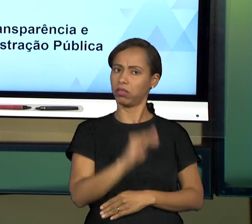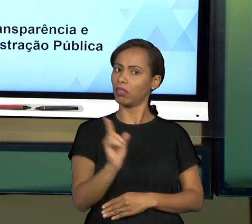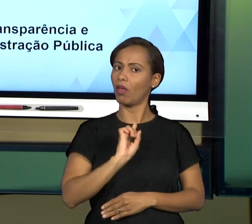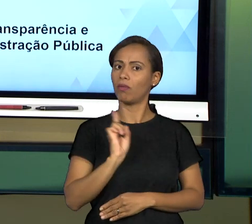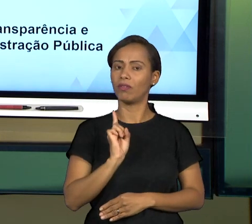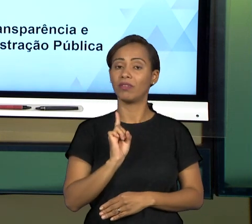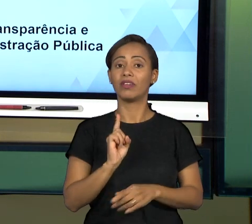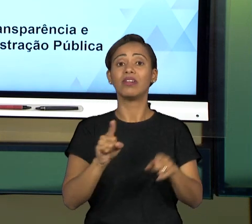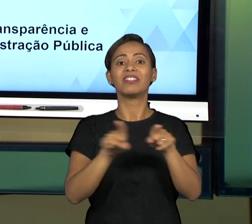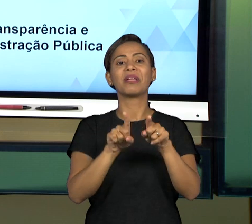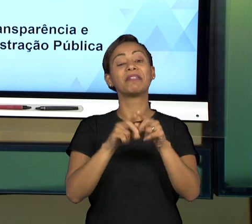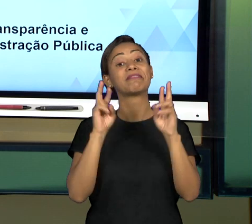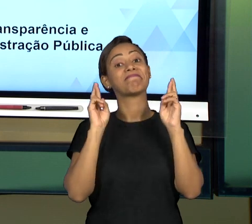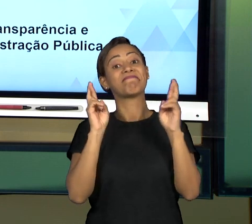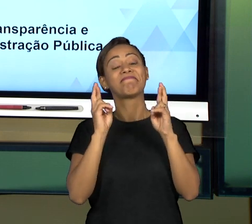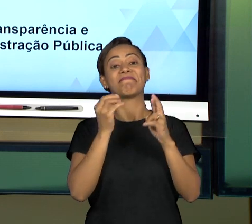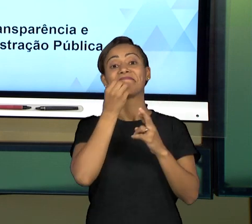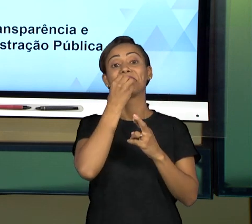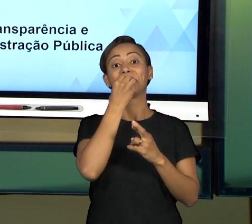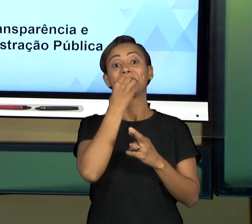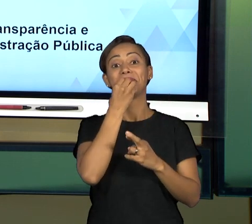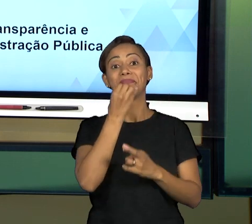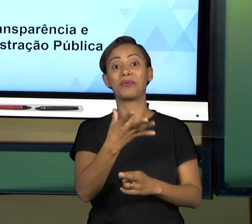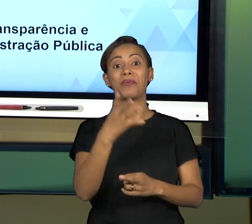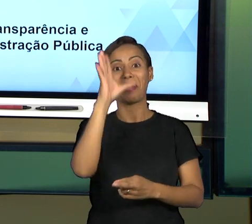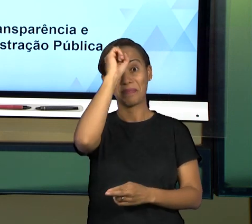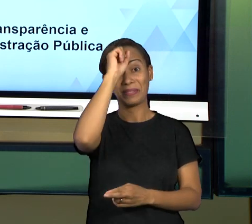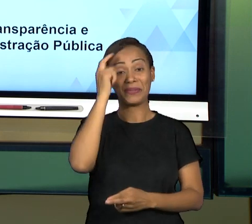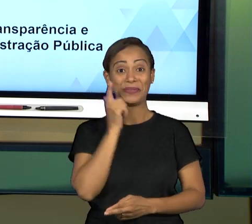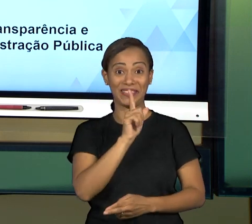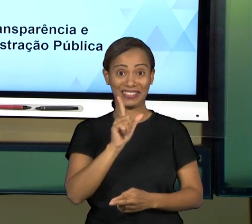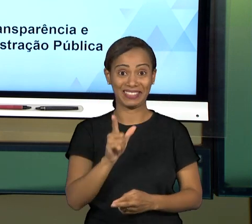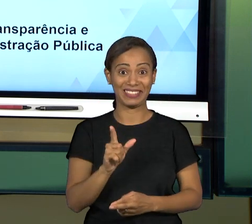TENHA TIDO BOM PROVEITO. E É ISSO E ATÉ O PRÓXIMO ENCONTRO.